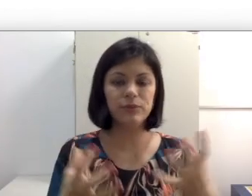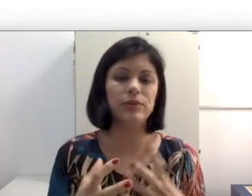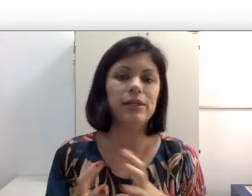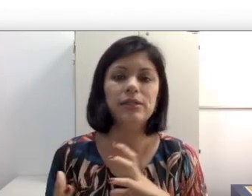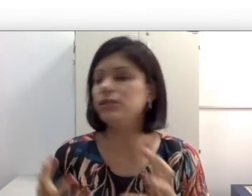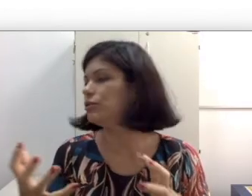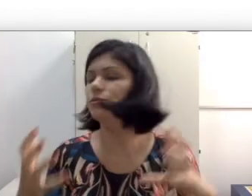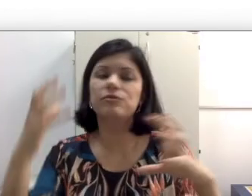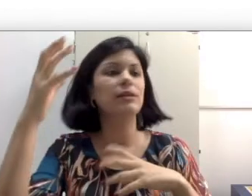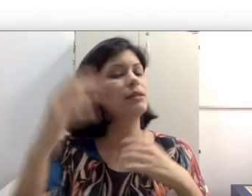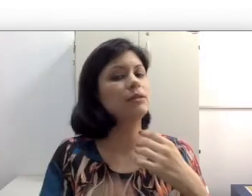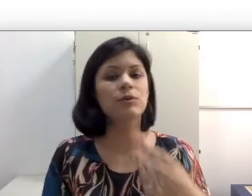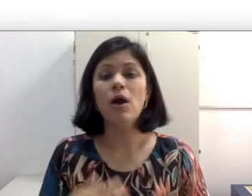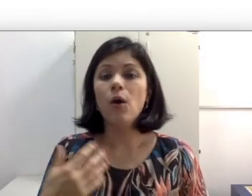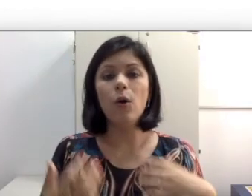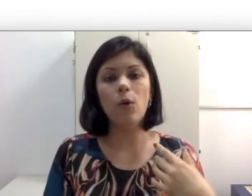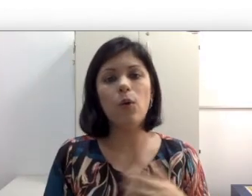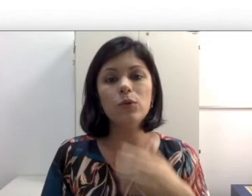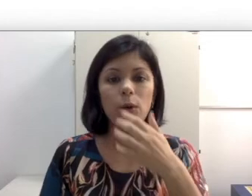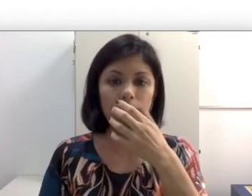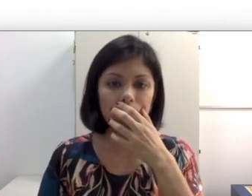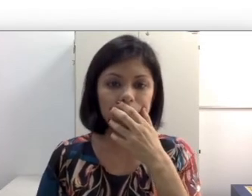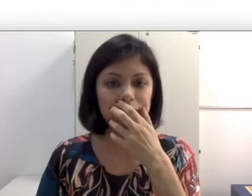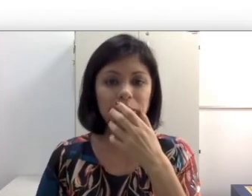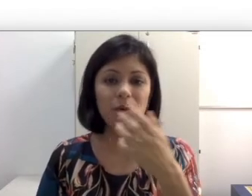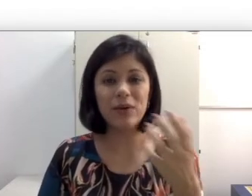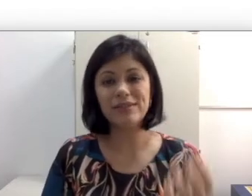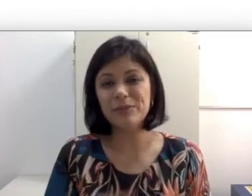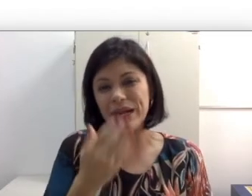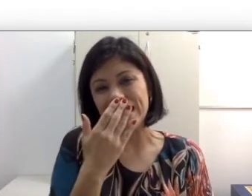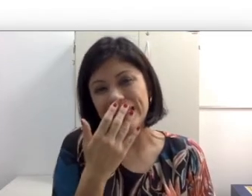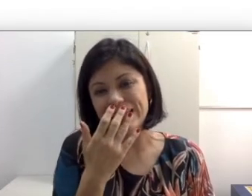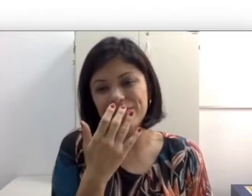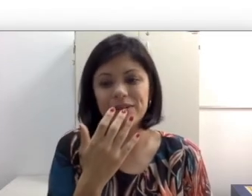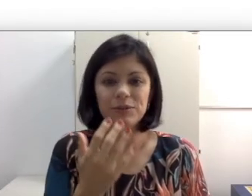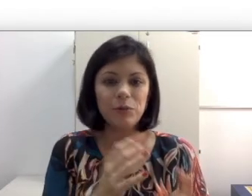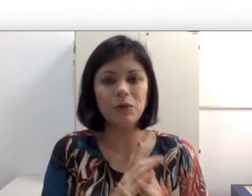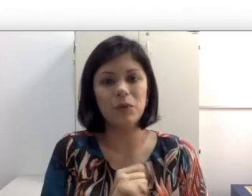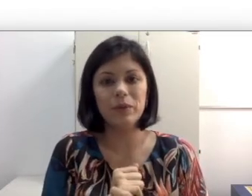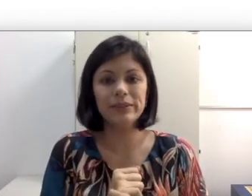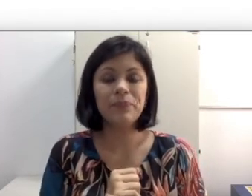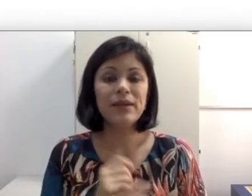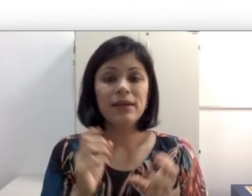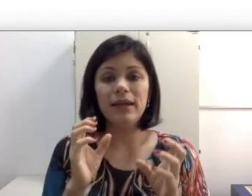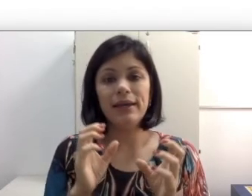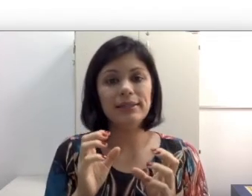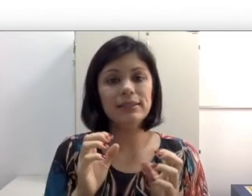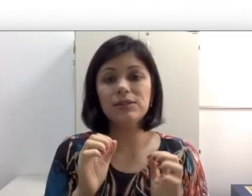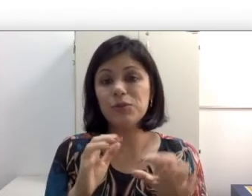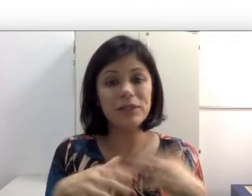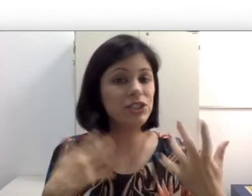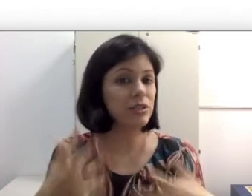que falam de costas, de lado, todo mundo falando, às vezes para rir, quando eu tô mastigando,